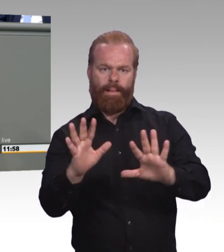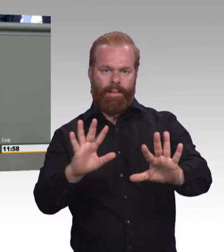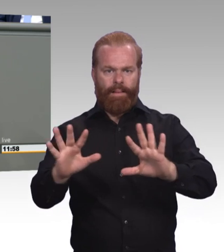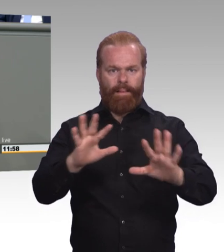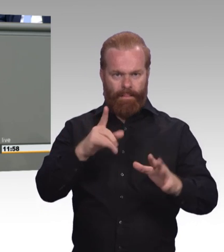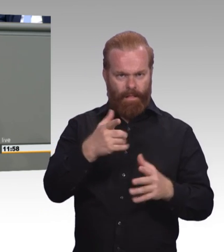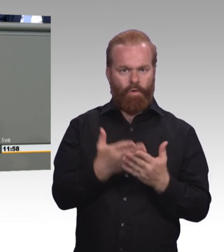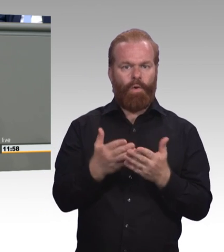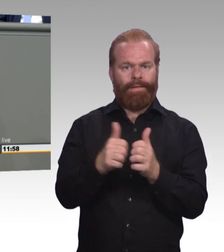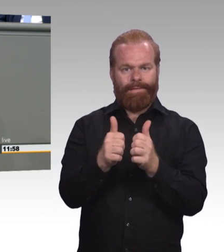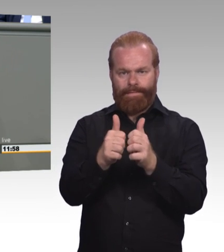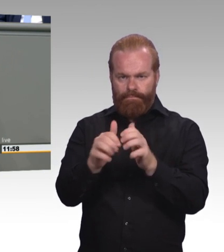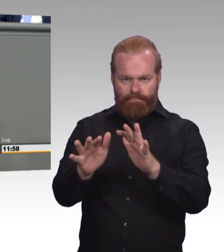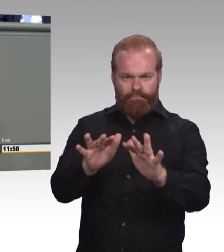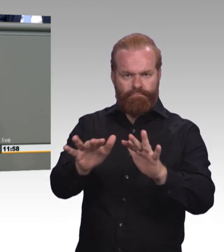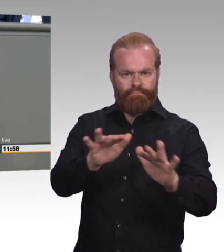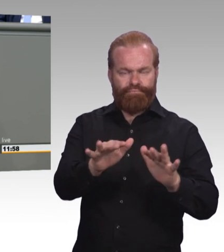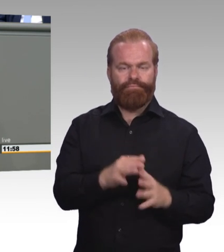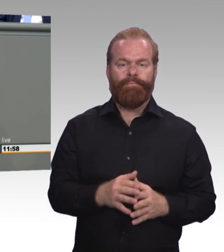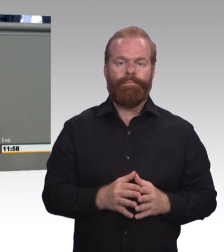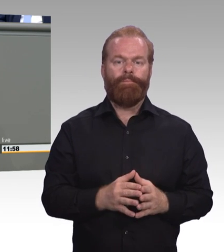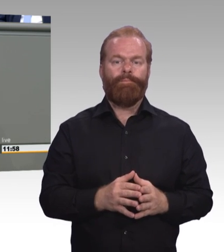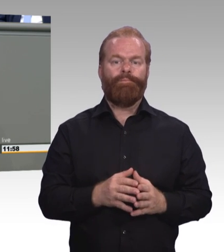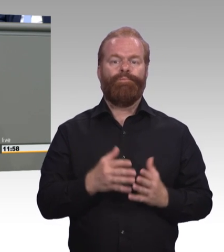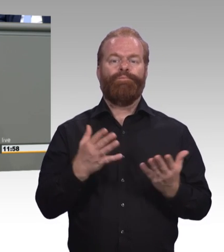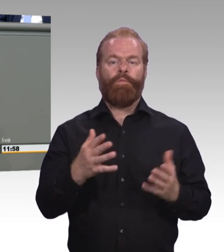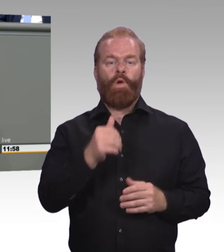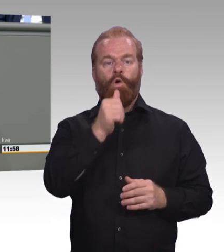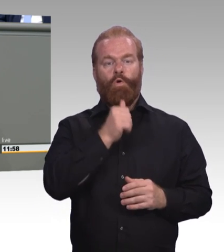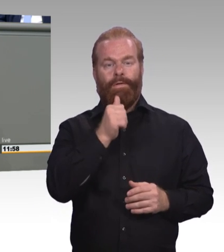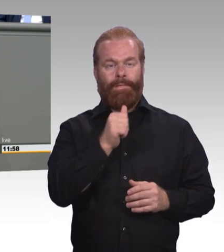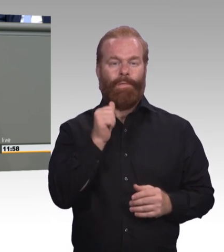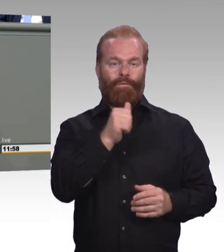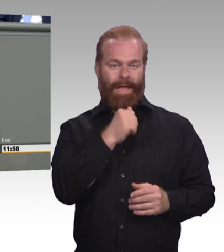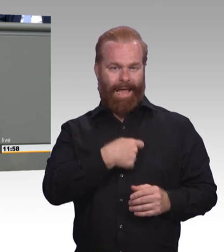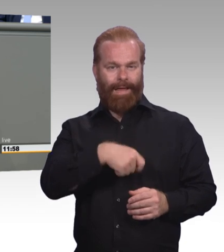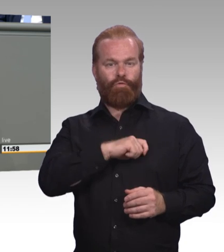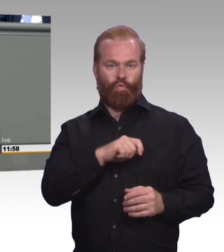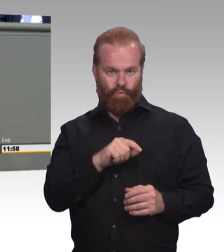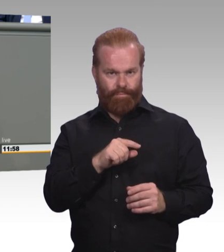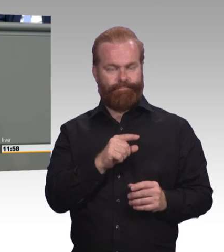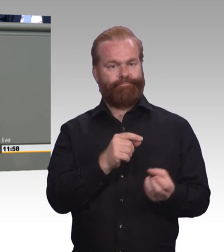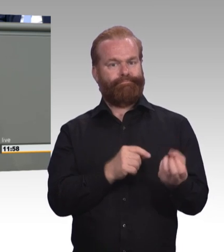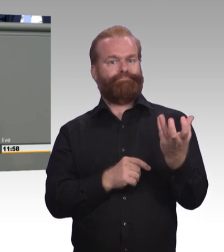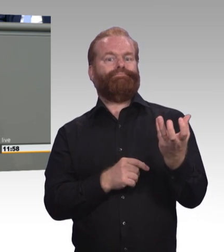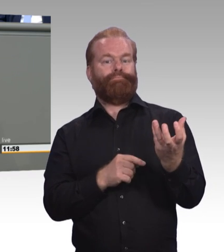in denen junge Menschen oft unterwegs sind und Ansprechpartnerinnen sind, zusammenzuführen und Hilfen aus einer Hand zu ermöglichen.